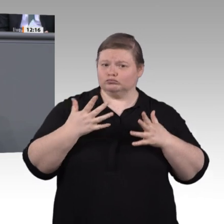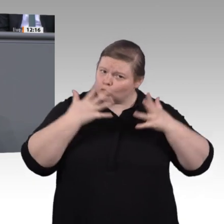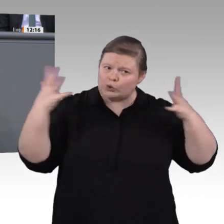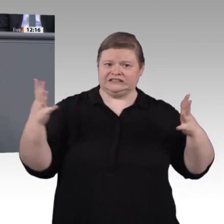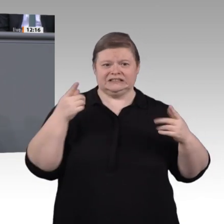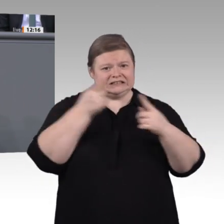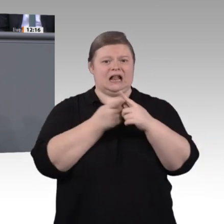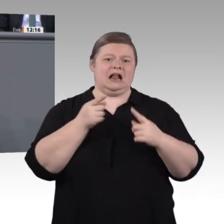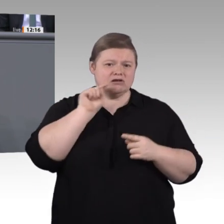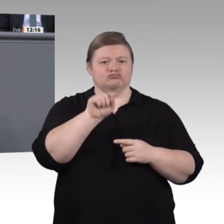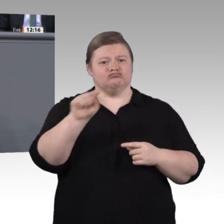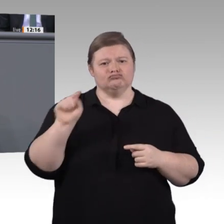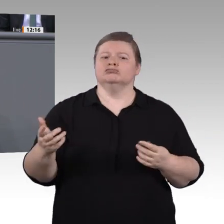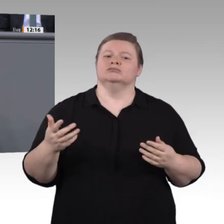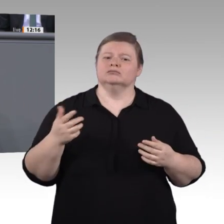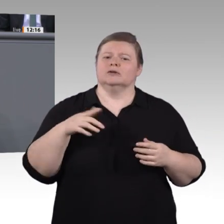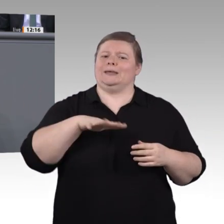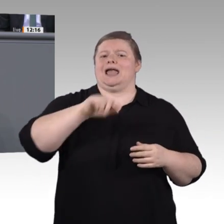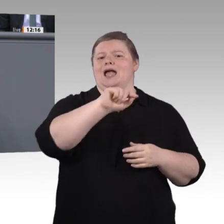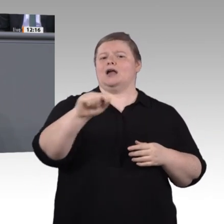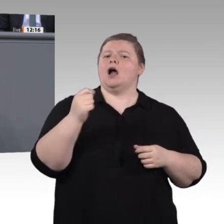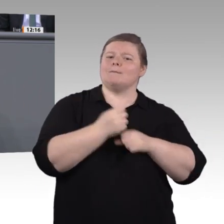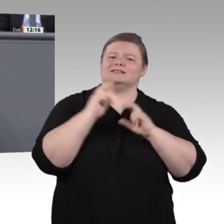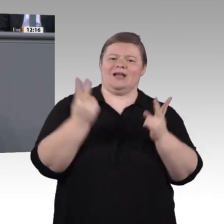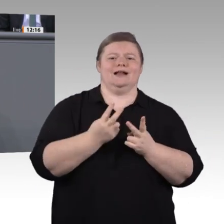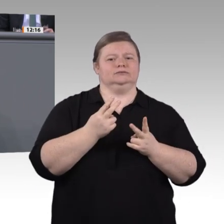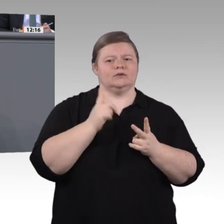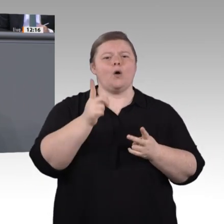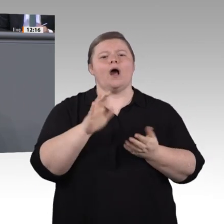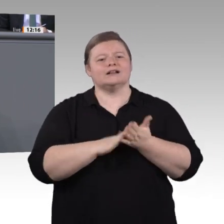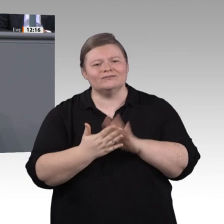der Auftrag dieser Enquete-Kommission. Wir haben diesen Auftrag engagiert angenommen.